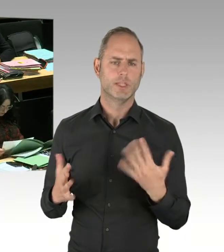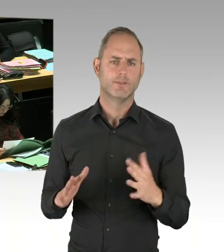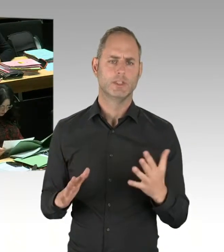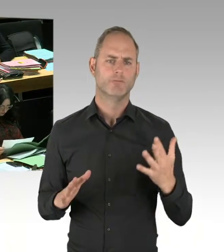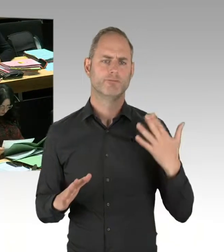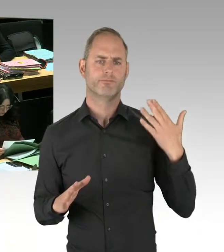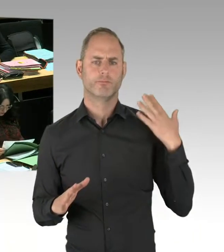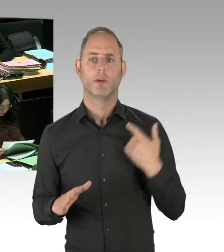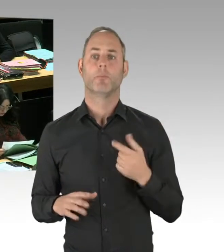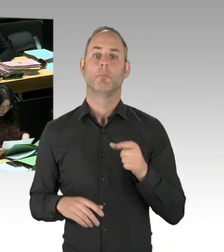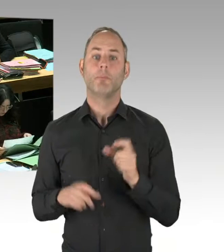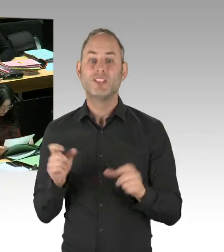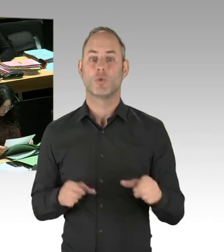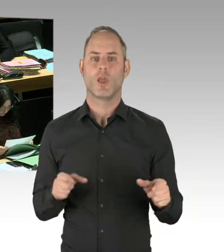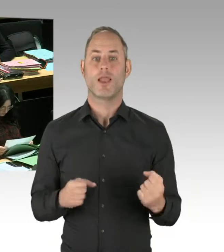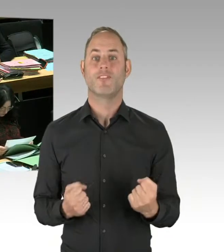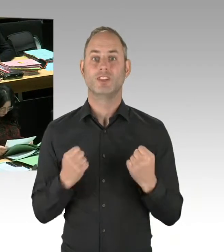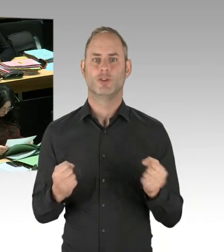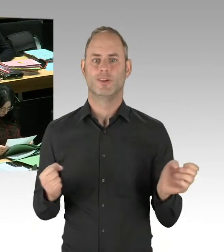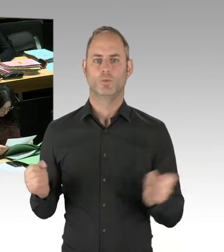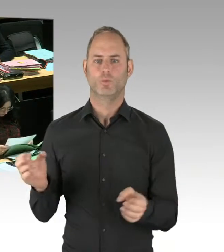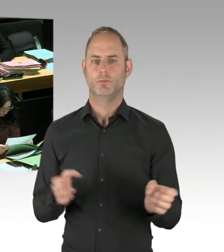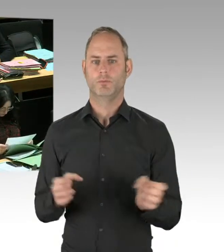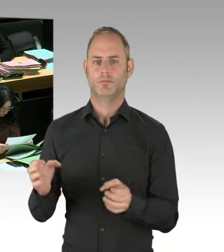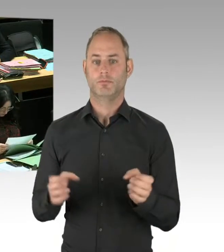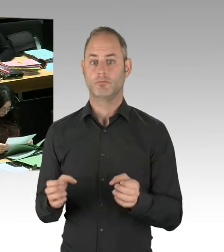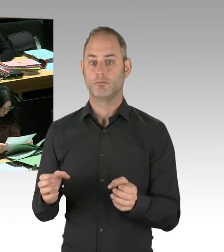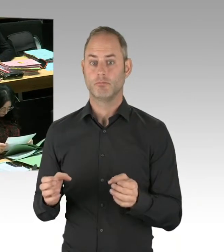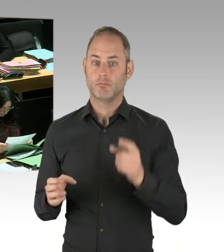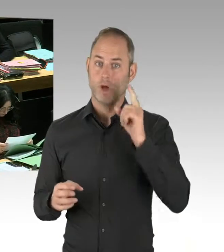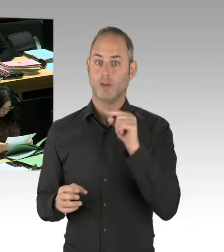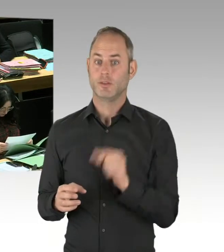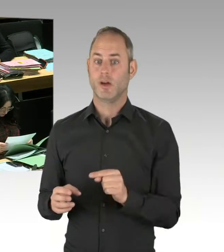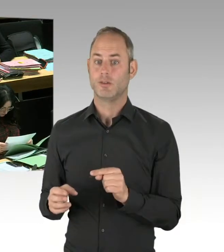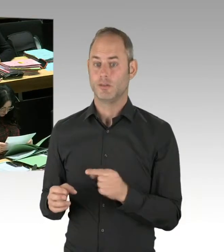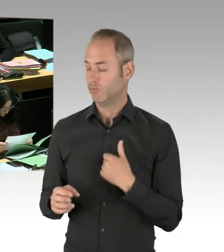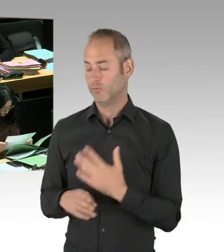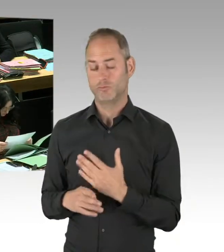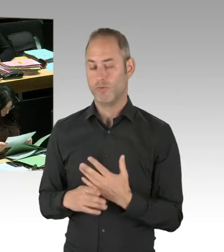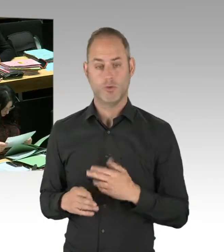um intensiv ständig im Görlitzer Park zu sein. Um die weniger erfolgreiche Strategie